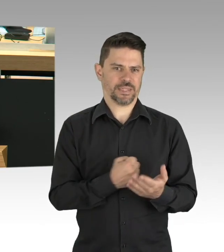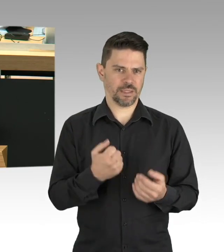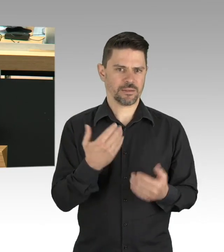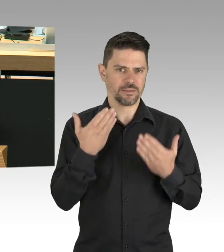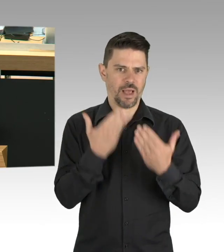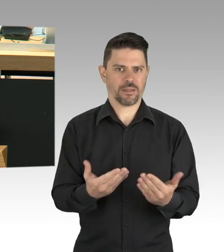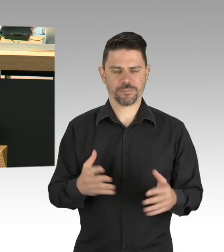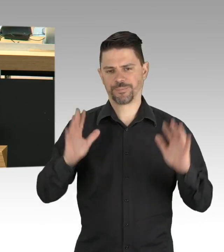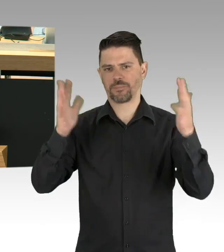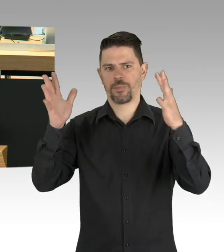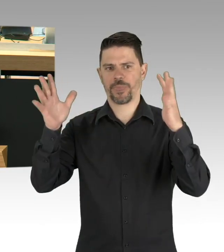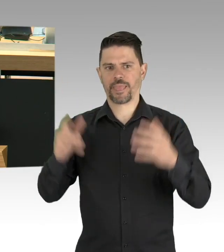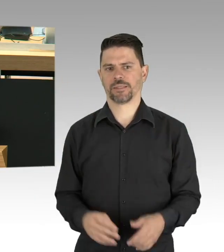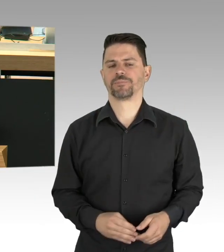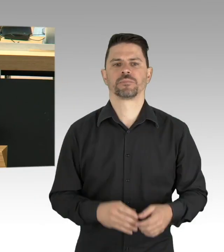auch als Ehrenamtliche ihren Job machen.